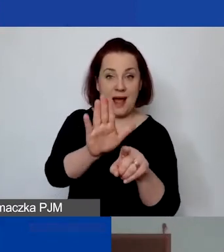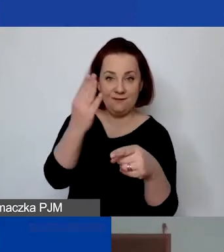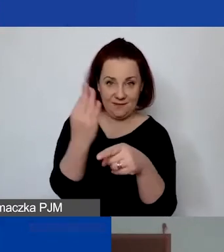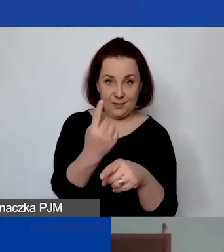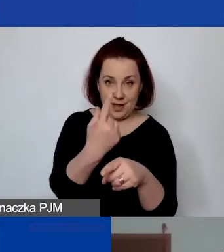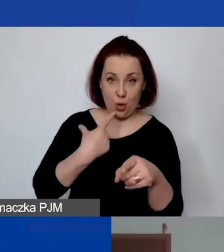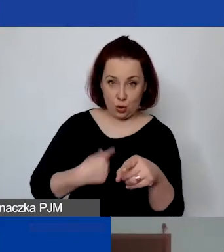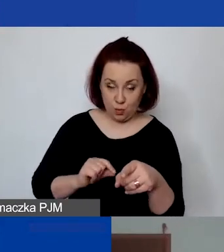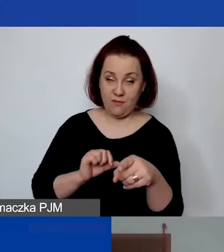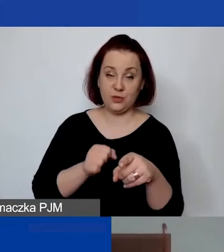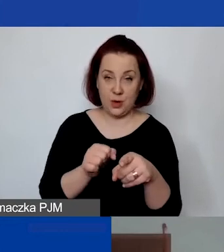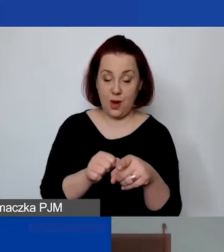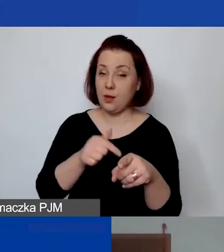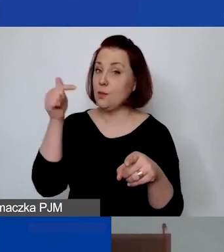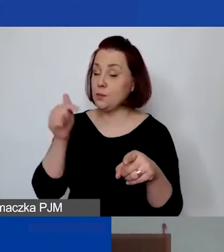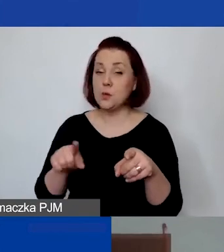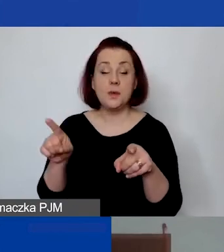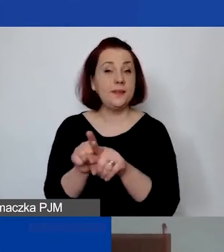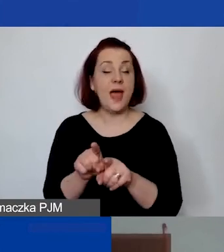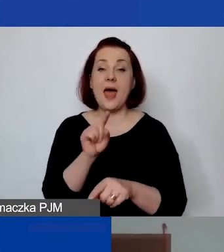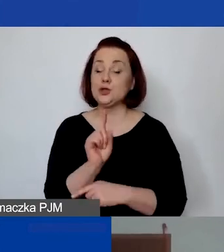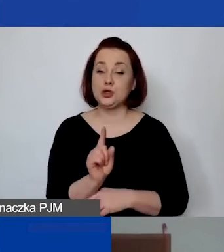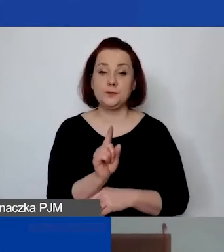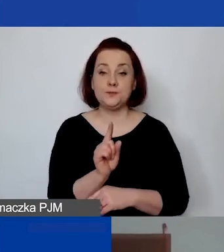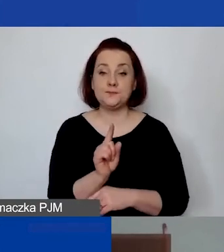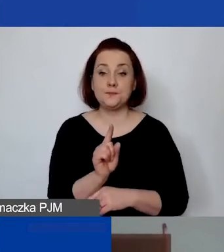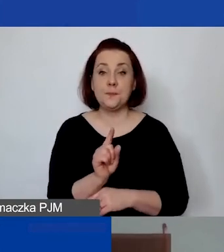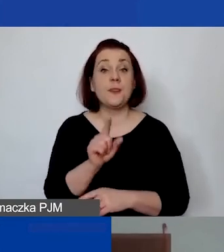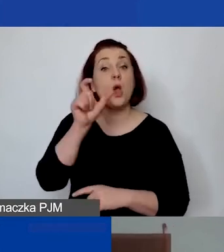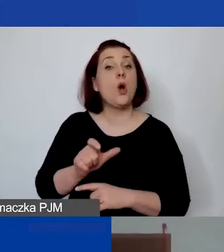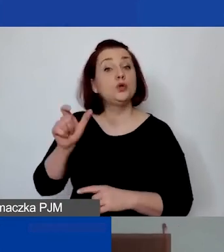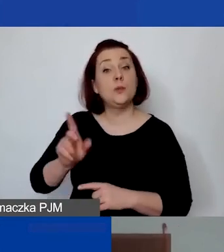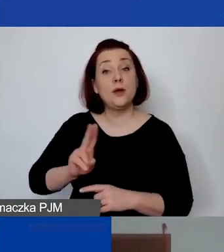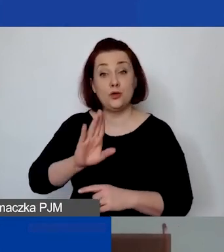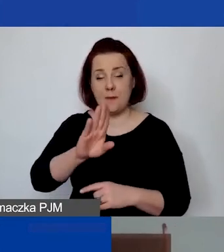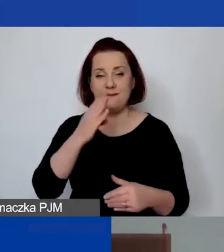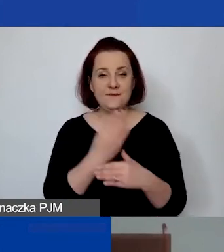Musi być zawarty tam też oczywiście… Osoby, które prowadzą jednoosobową działalność gospodarczą,